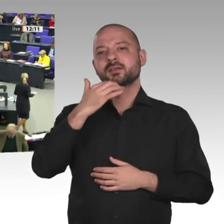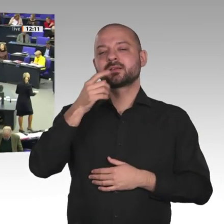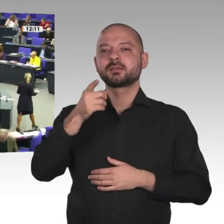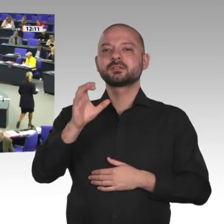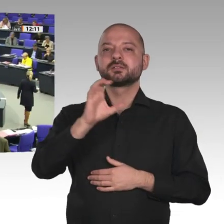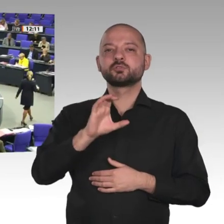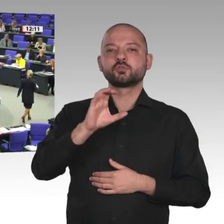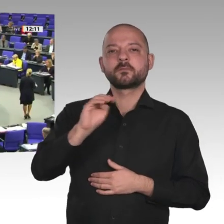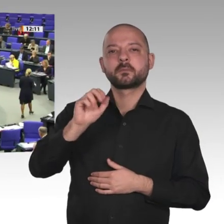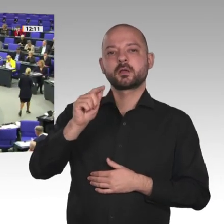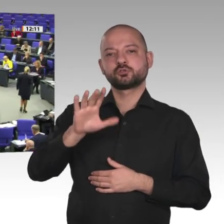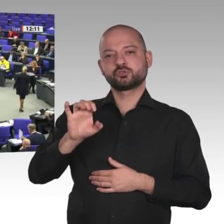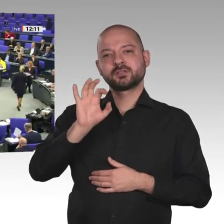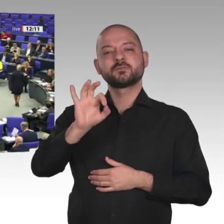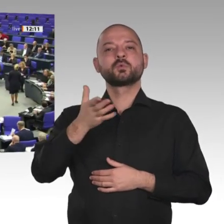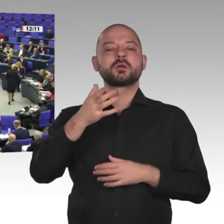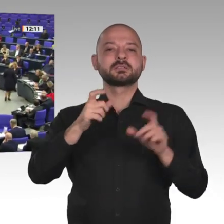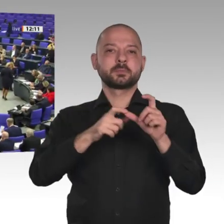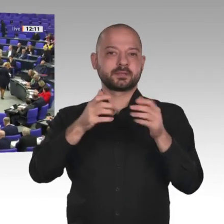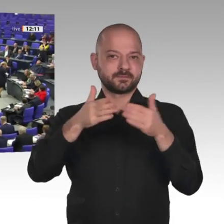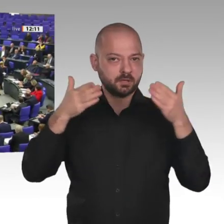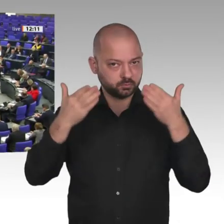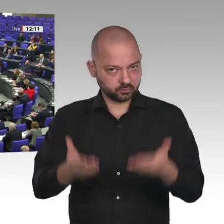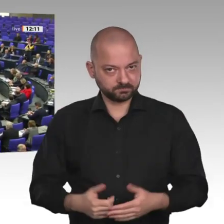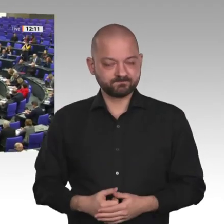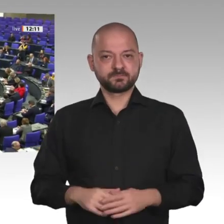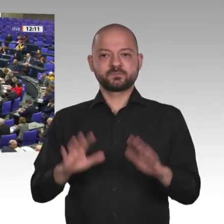Frau Präsidentin! Werte Kolleginnen und Kollegen!